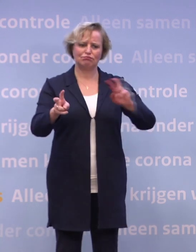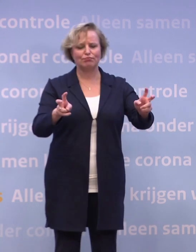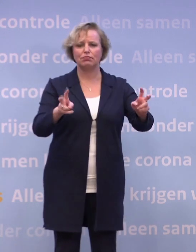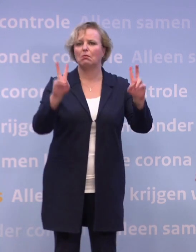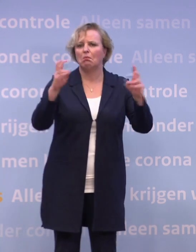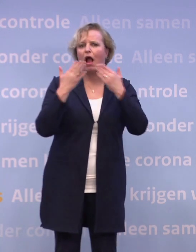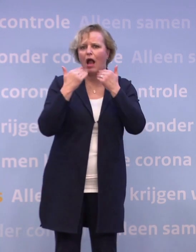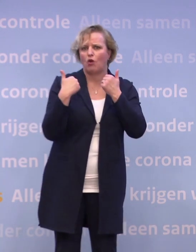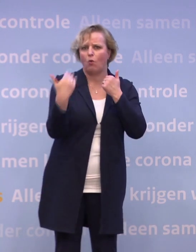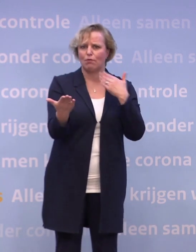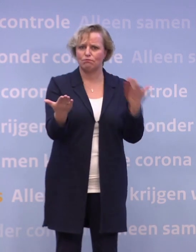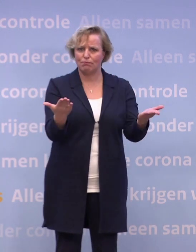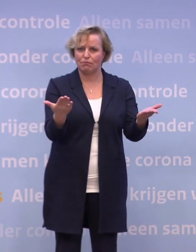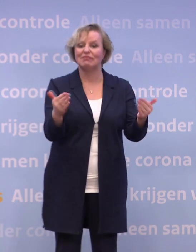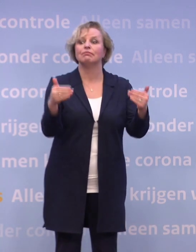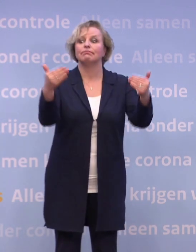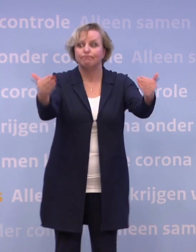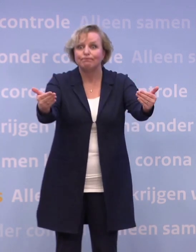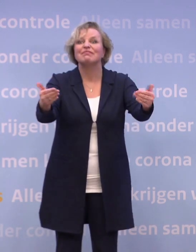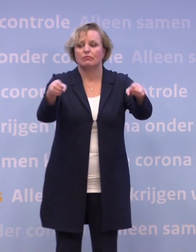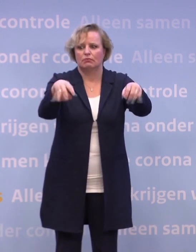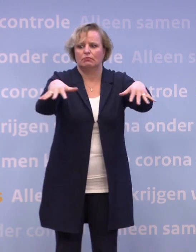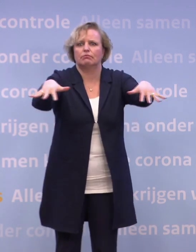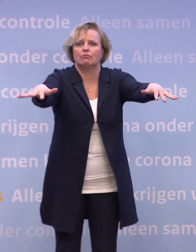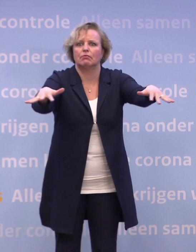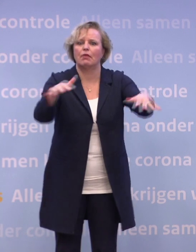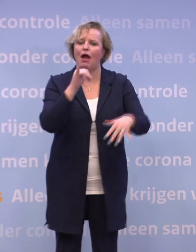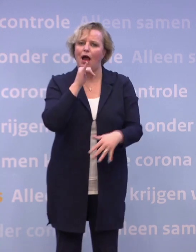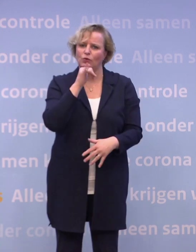...die dat dan op hun beurt weer cadeau doen aan een ander met oud en nieuw.